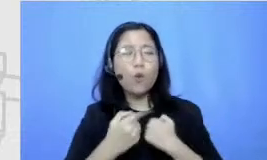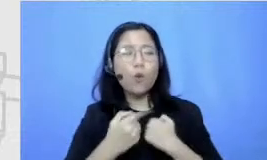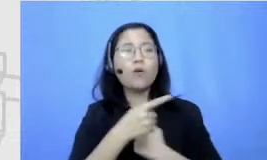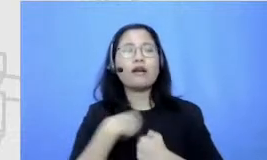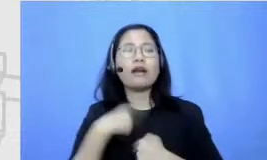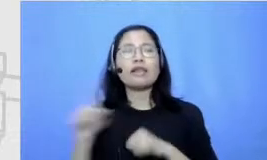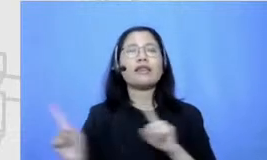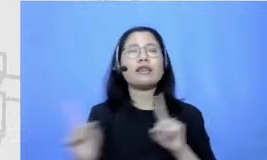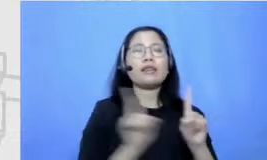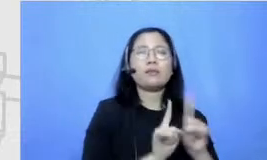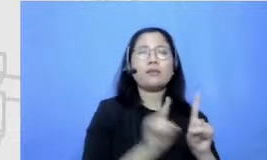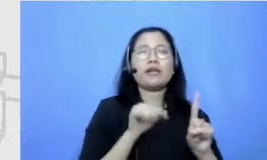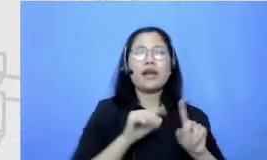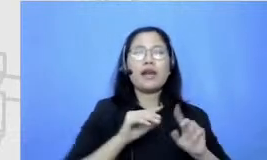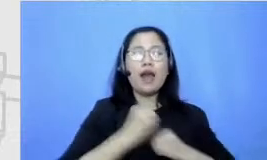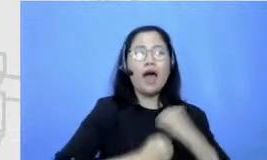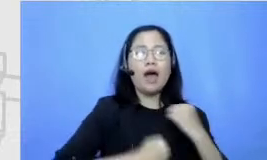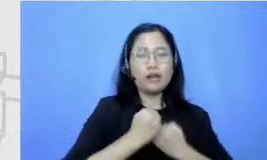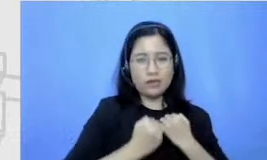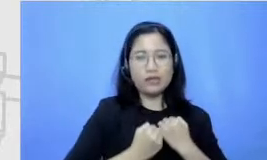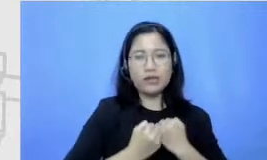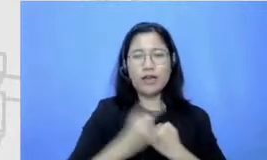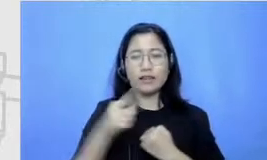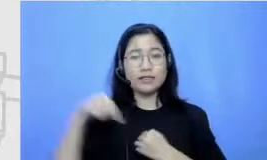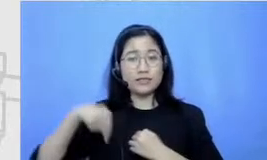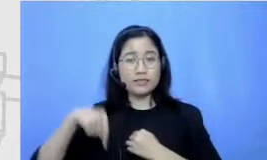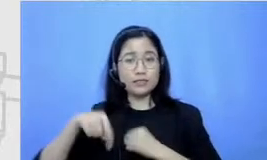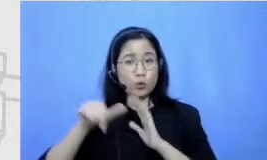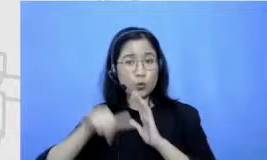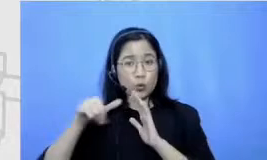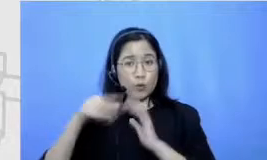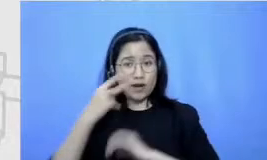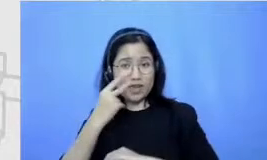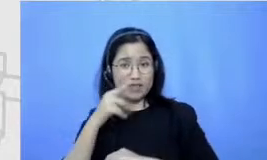sekarang tuh kalau dilihat YouTube tutup kalau dicuekin Story YouTubenya tuh yinyuetai semua